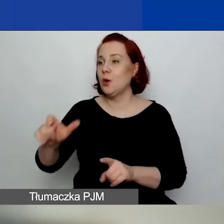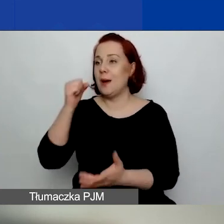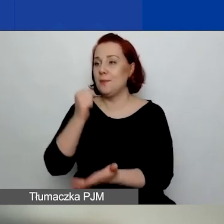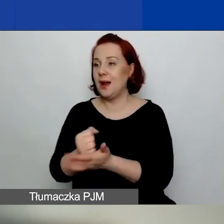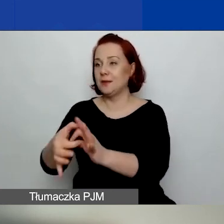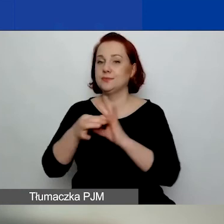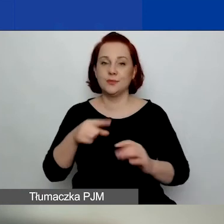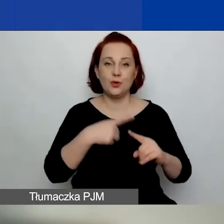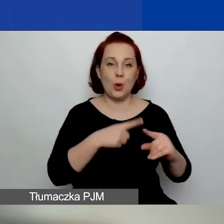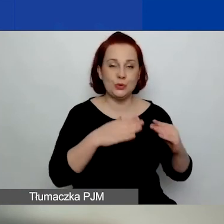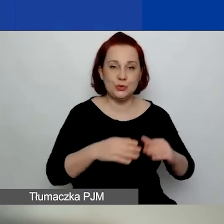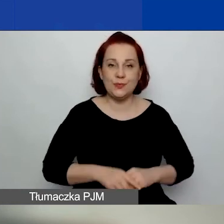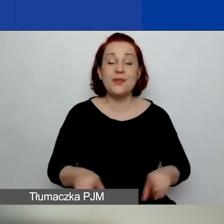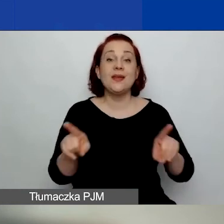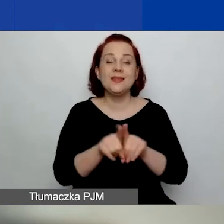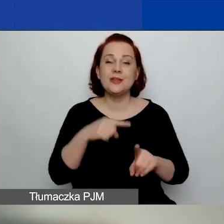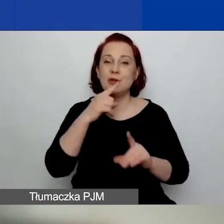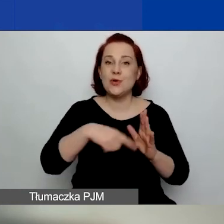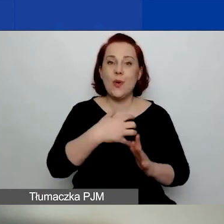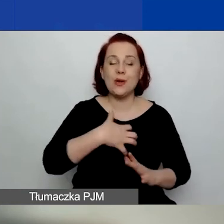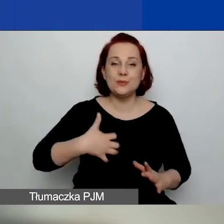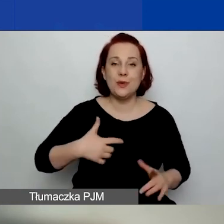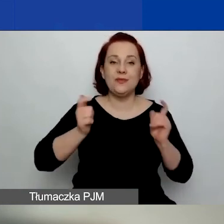Koła gospodyń wiejskich i kościelne osoby prawne,